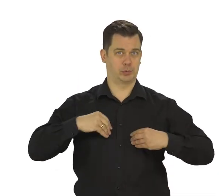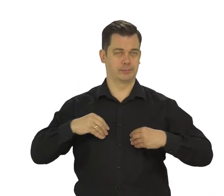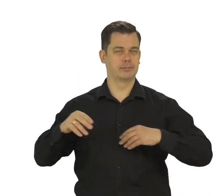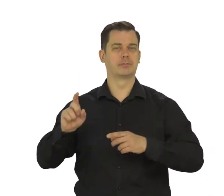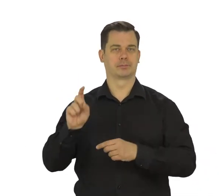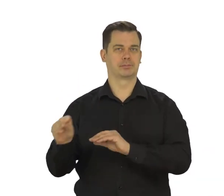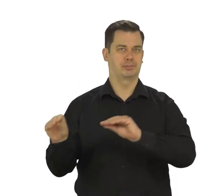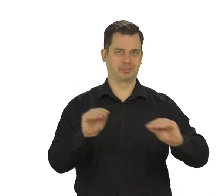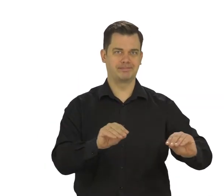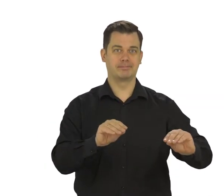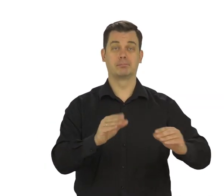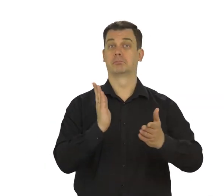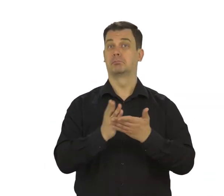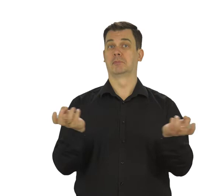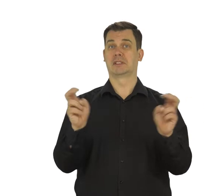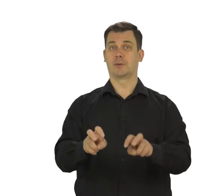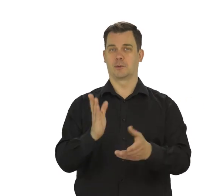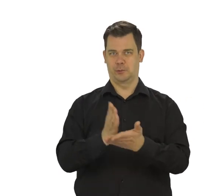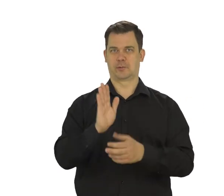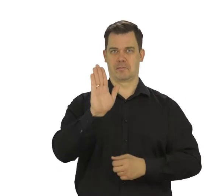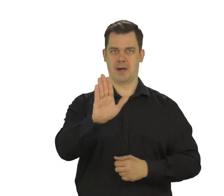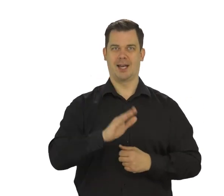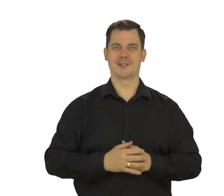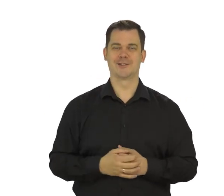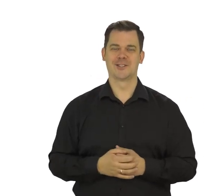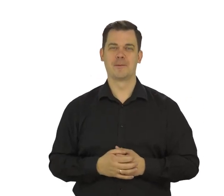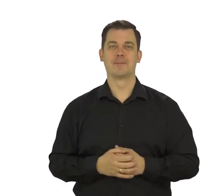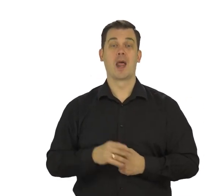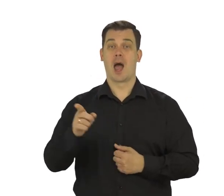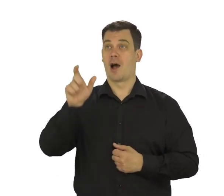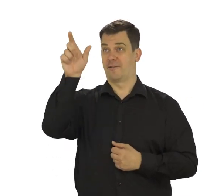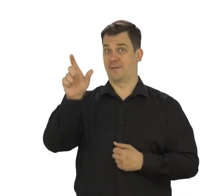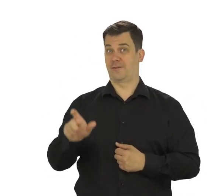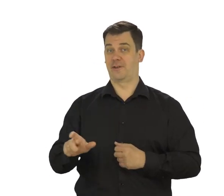Dotknij „Akceptuję”. Świetnie. Konto mejlowe masz już założone.